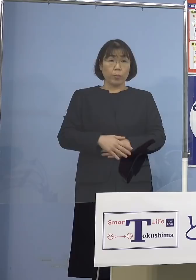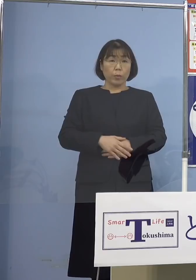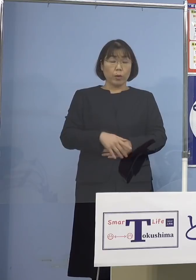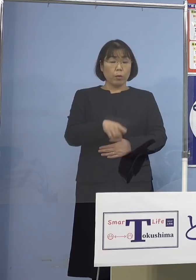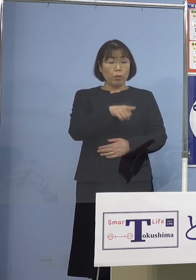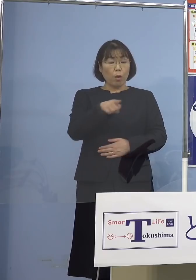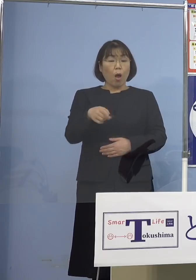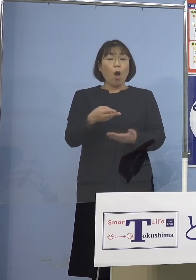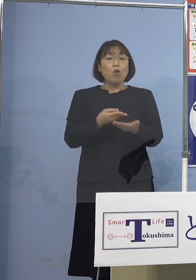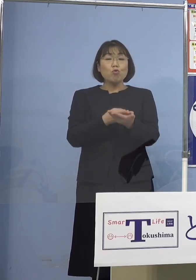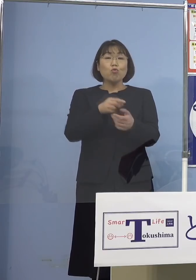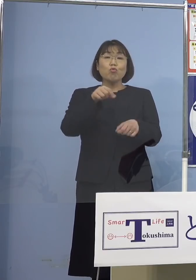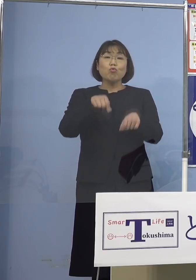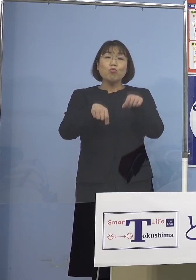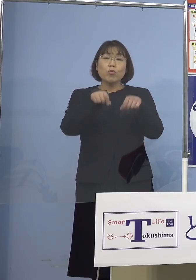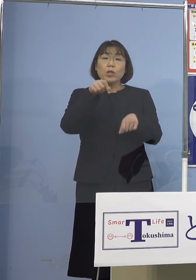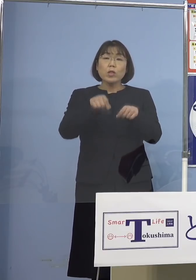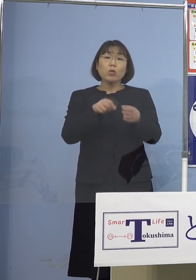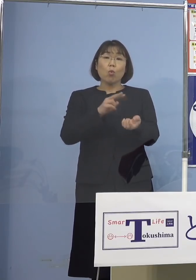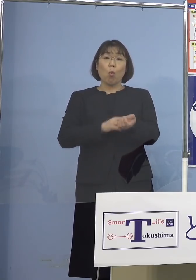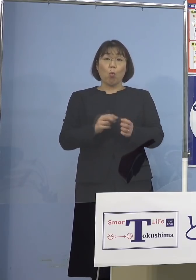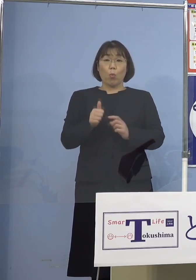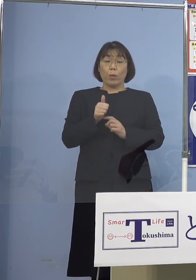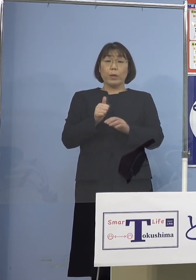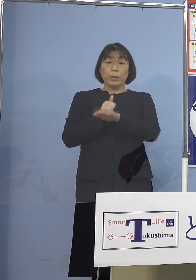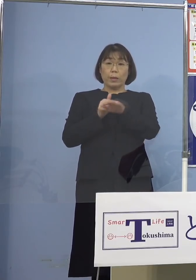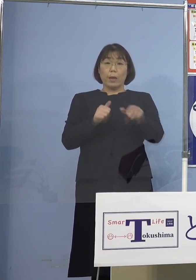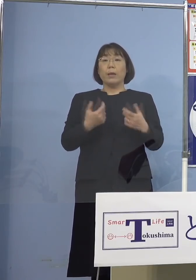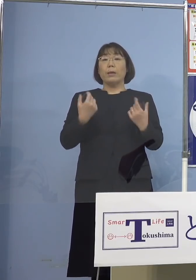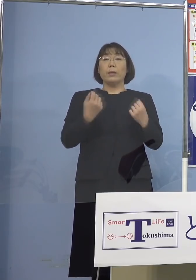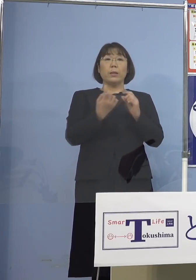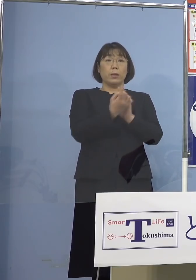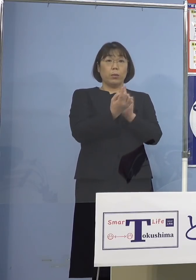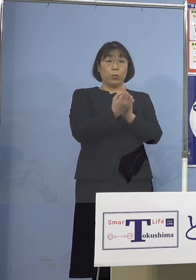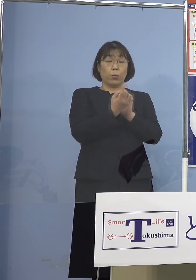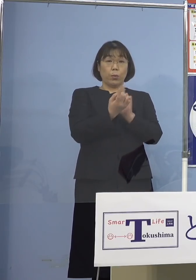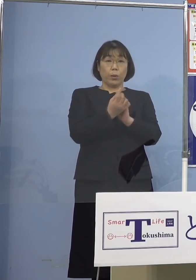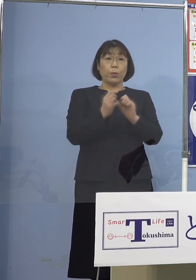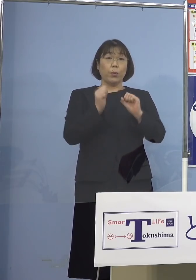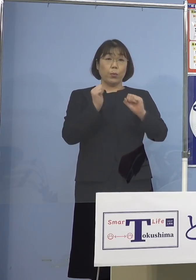入院調整ドクターの皆さん方が きっちり対応していただく中で